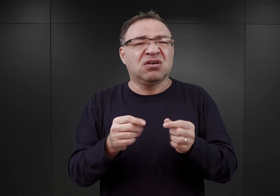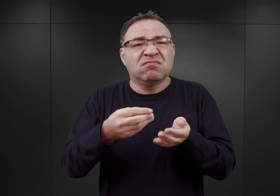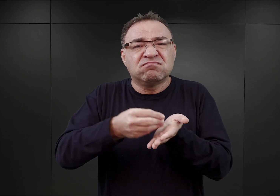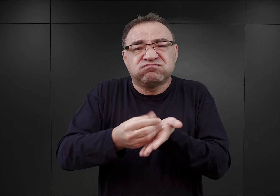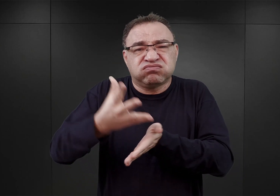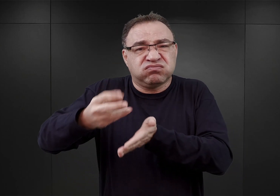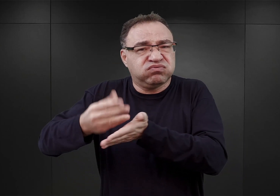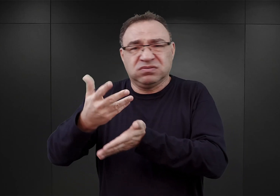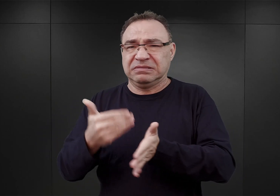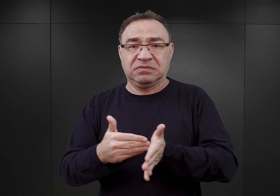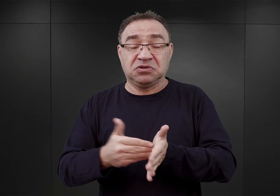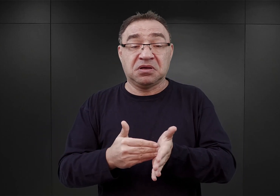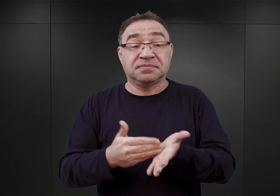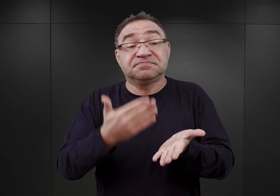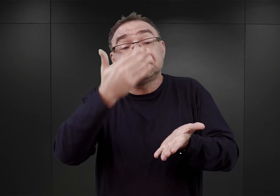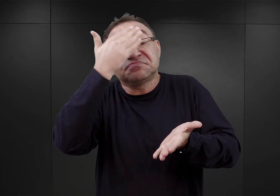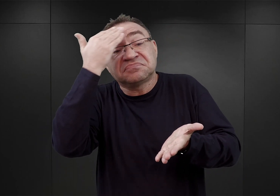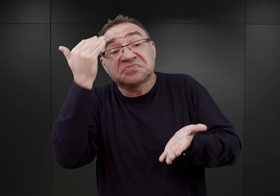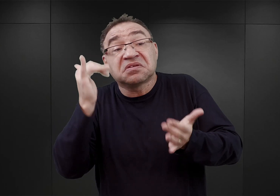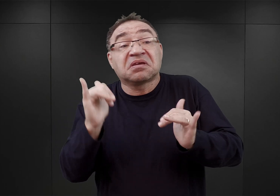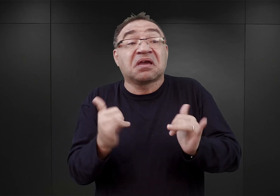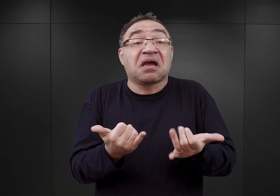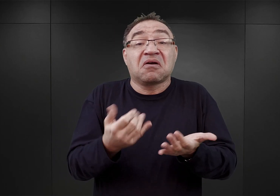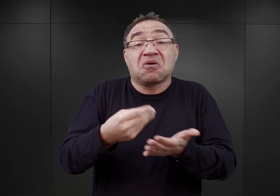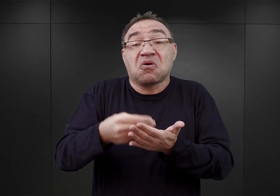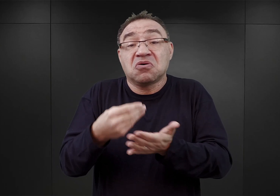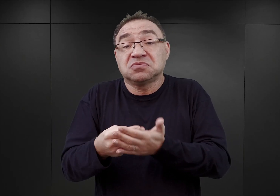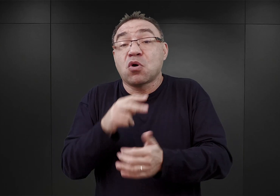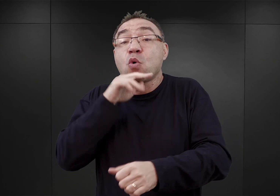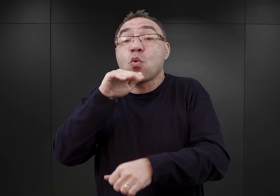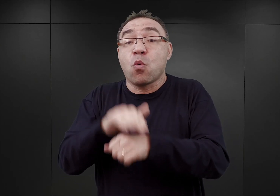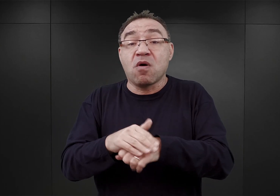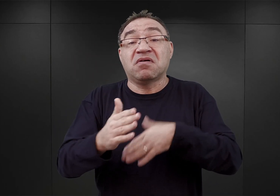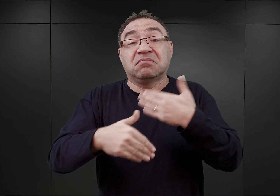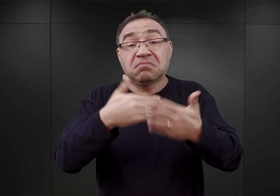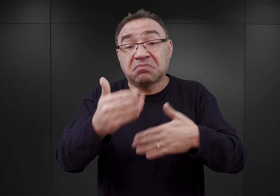Trudno powiedzieć na ile permanentną,ponieważ umowa zawarta nieco później opiewała